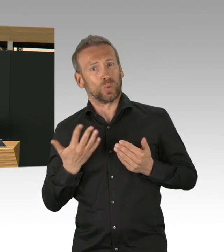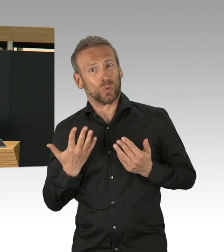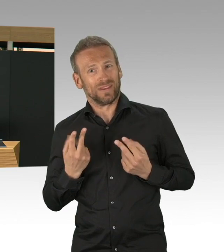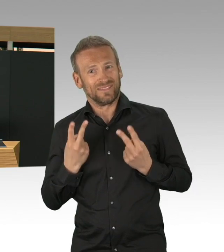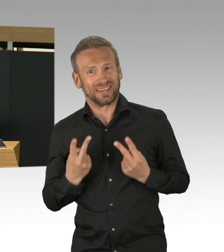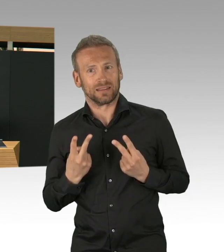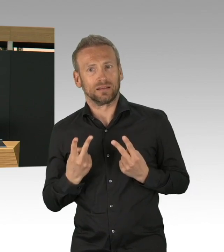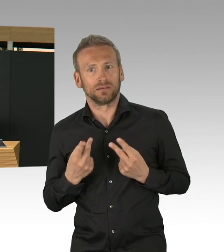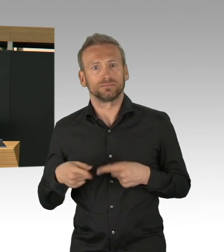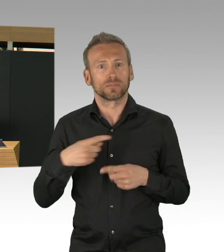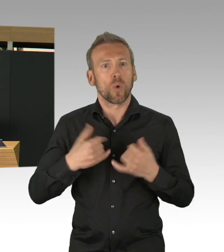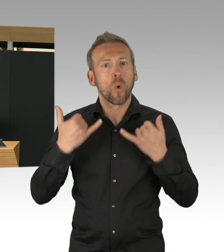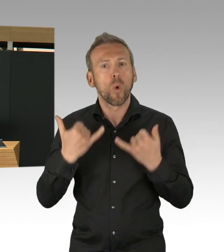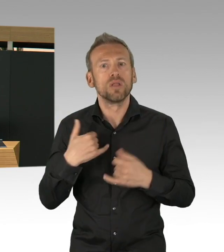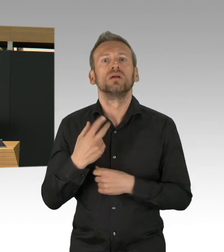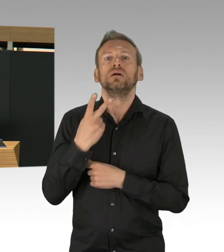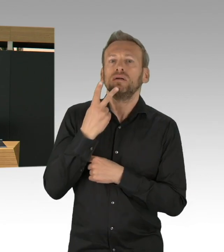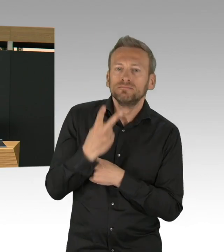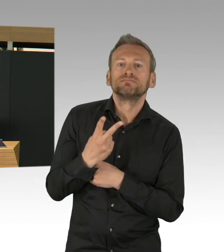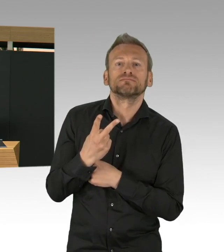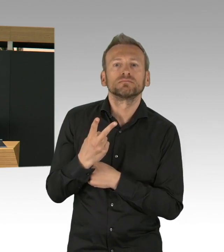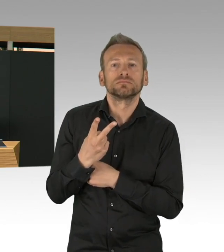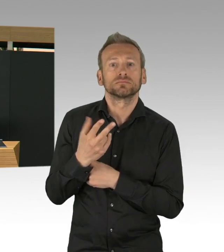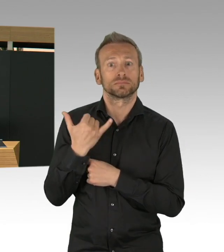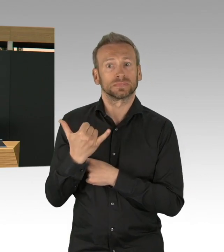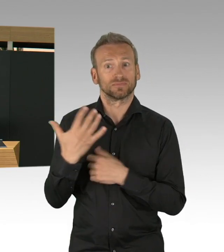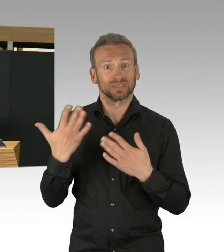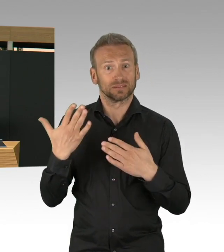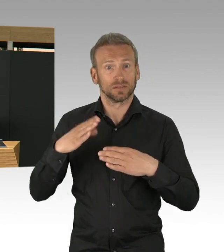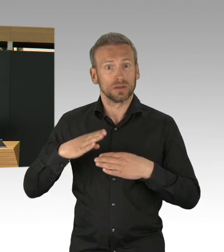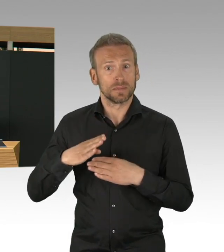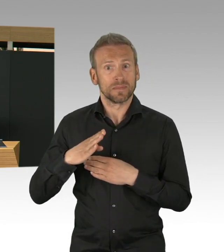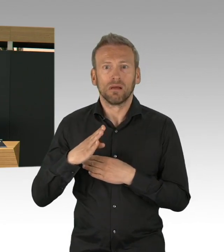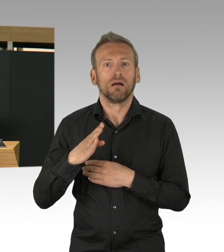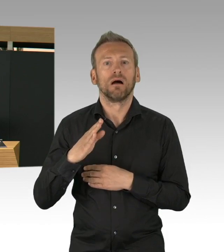Und Herr Isenberg hat es hier noch mal in Zahlen dargestellt, deswegen will ich mir gar nicht ausmalen,